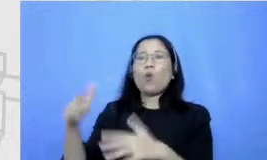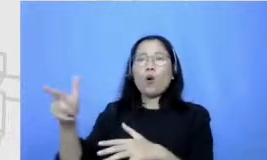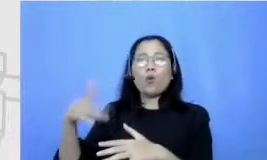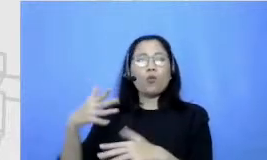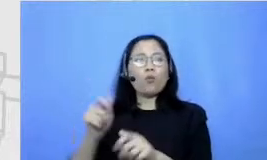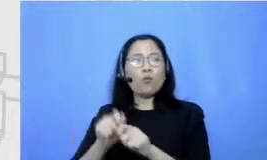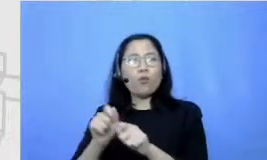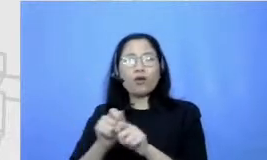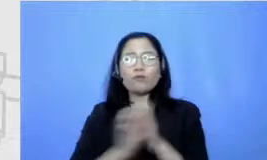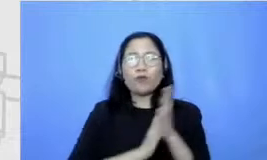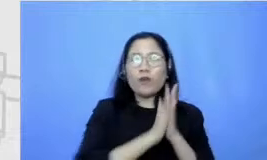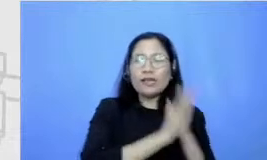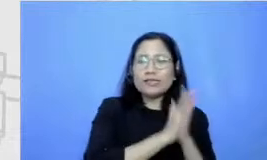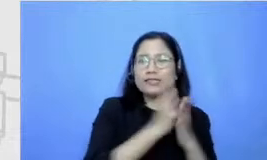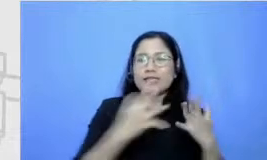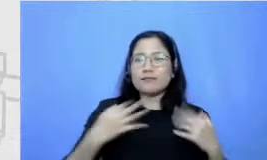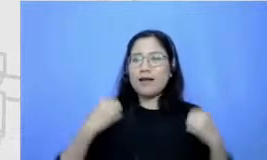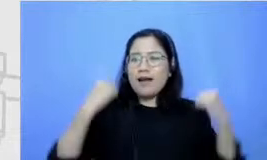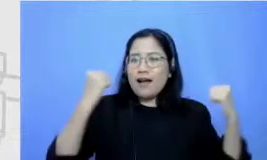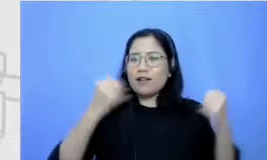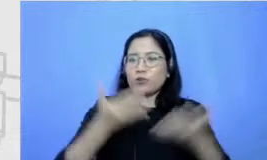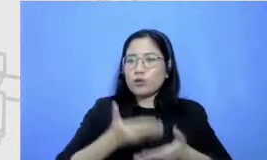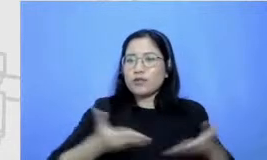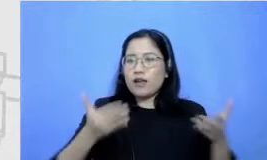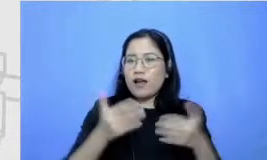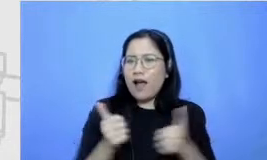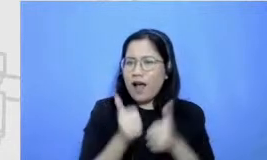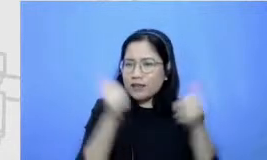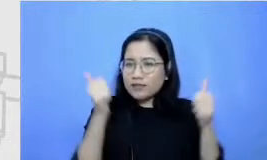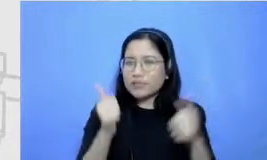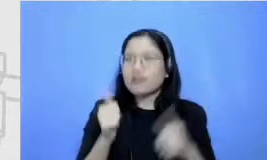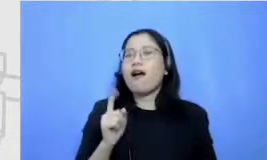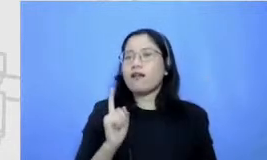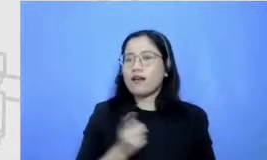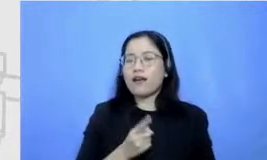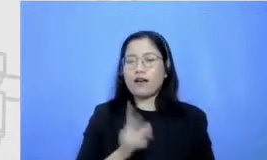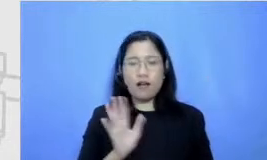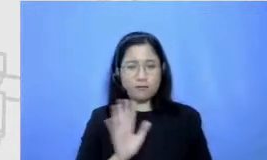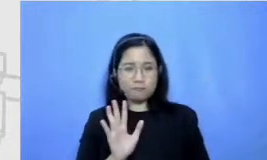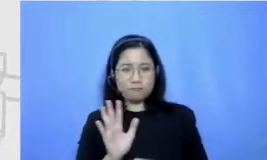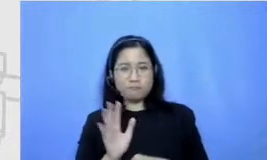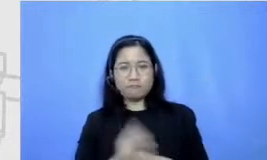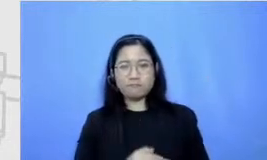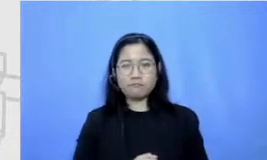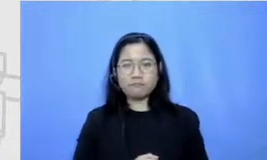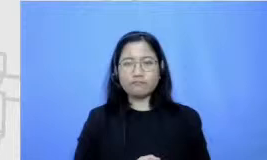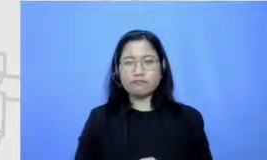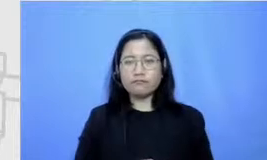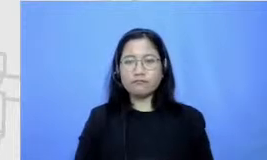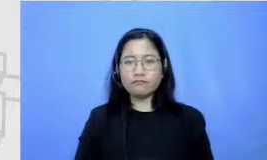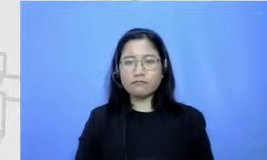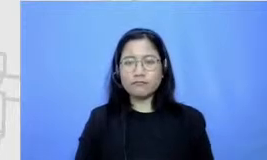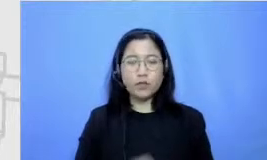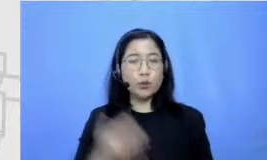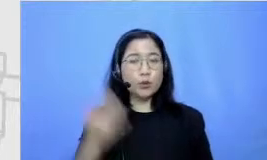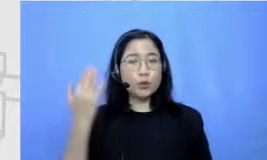suasana belajar itu asik banget gitu Ada nggak sih aku tuh ingat guru bahasa Indonesiaku Fit